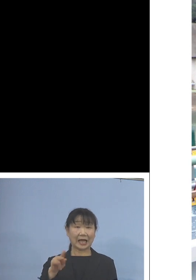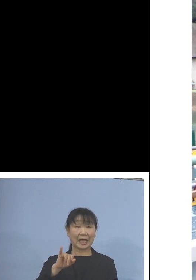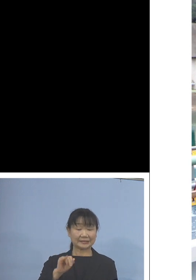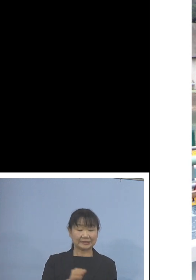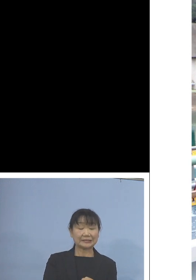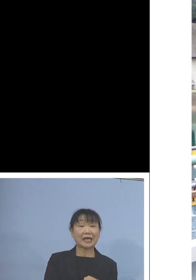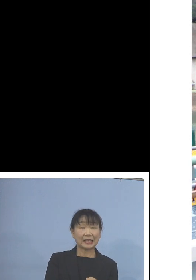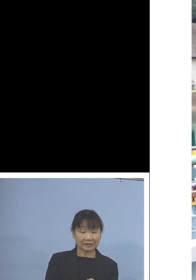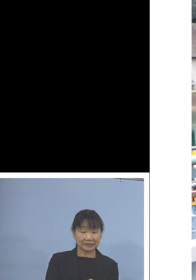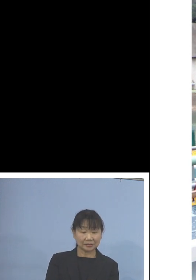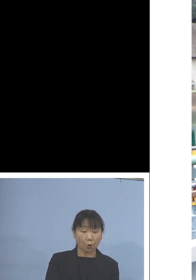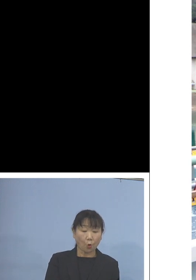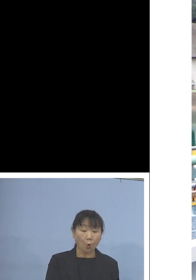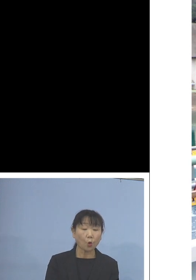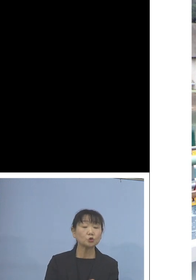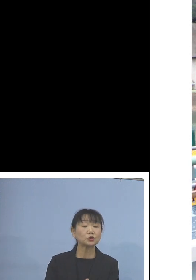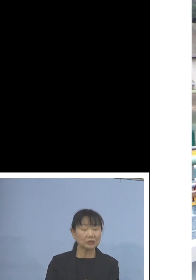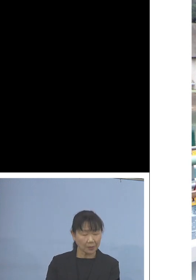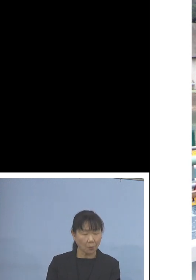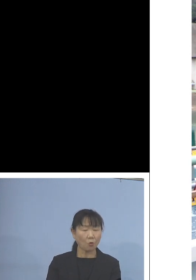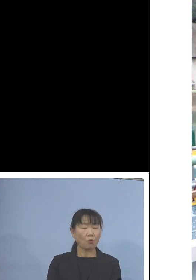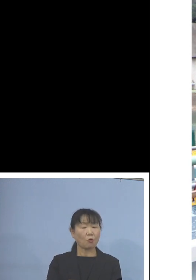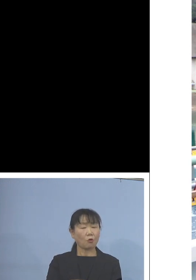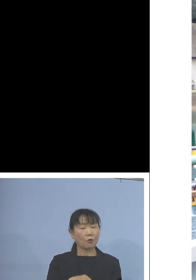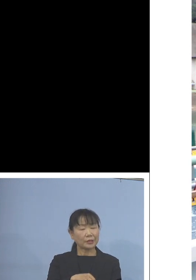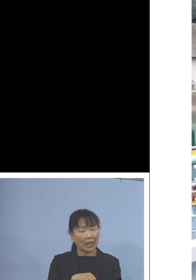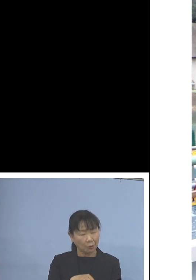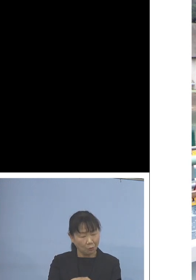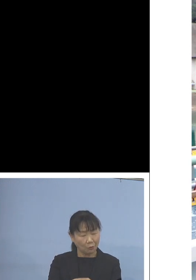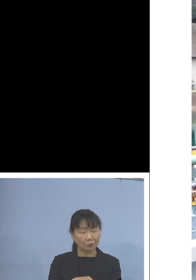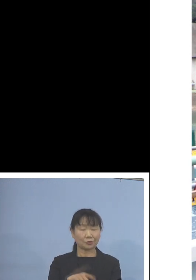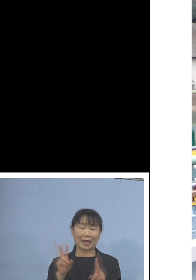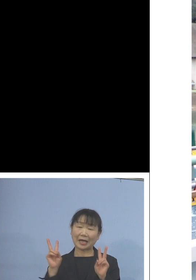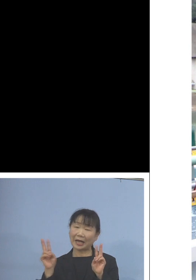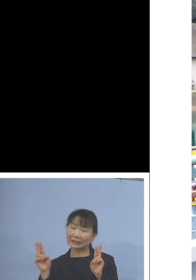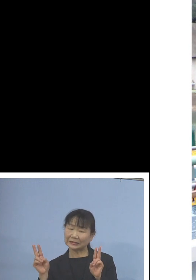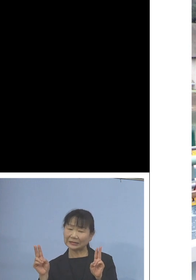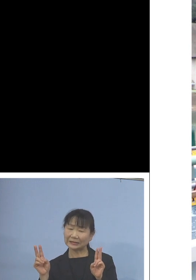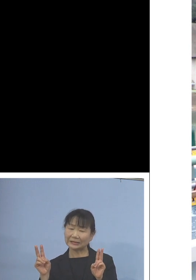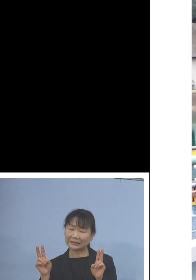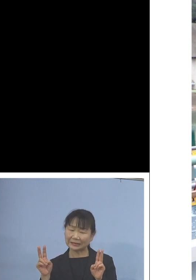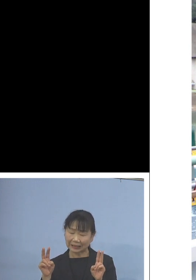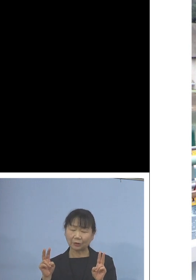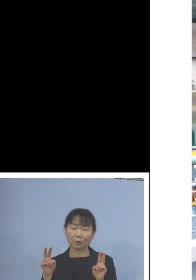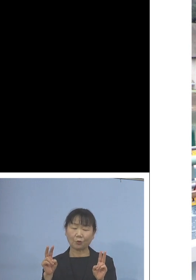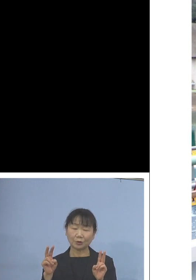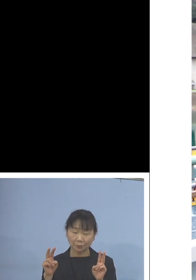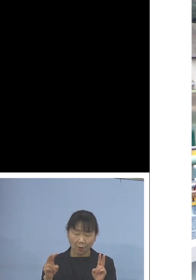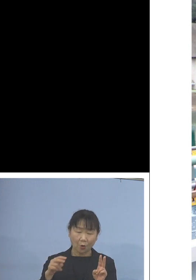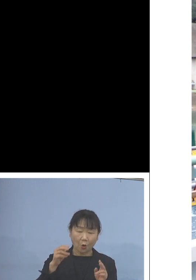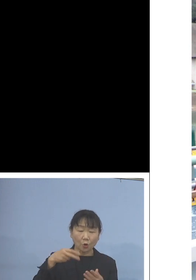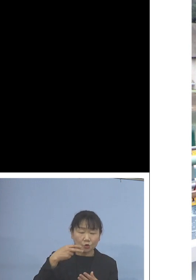放流してもタコあるいはカニなどの 食害を受けにくいとされる